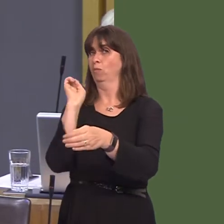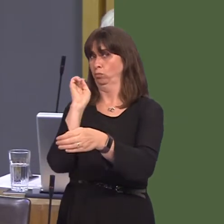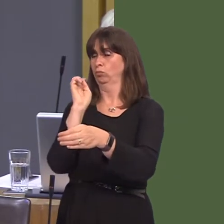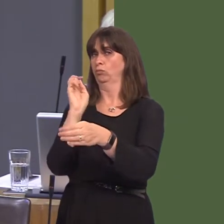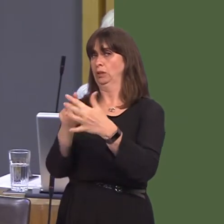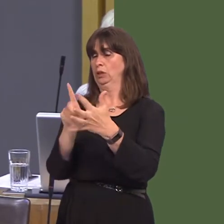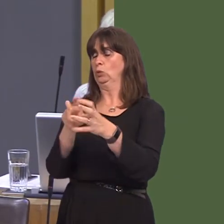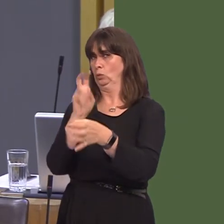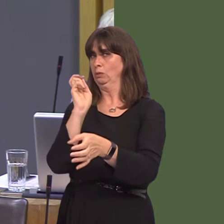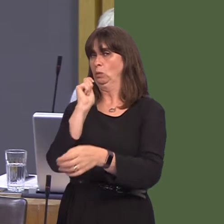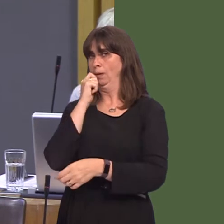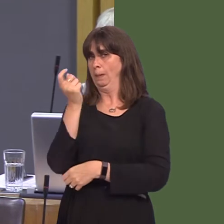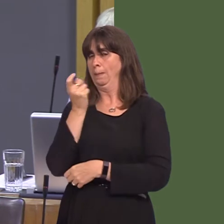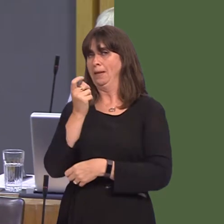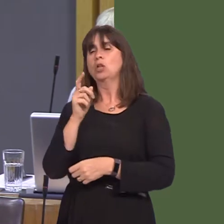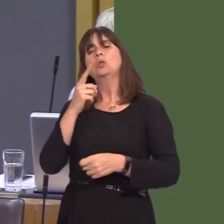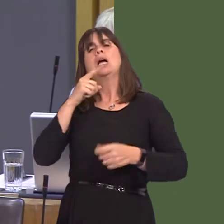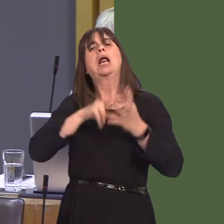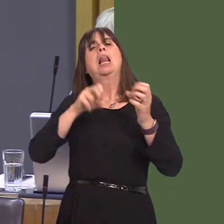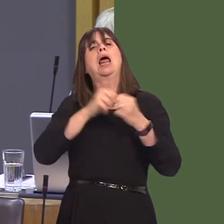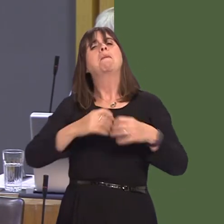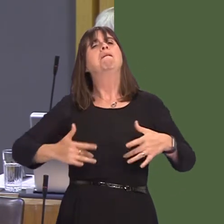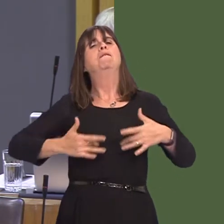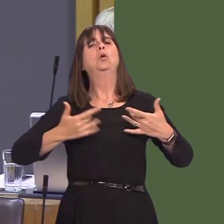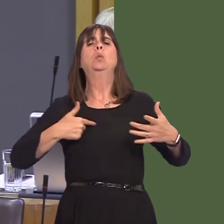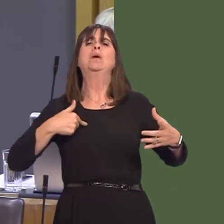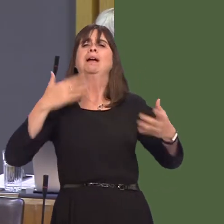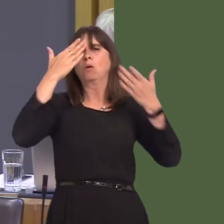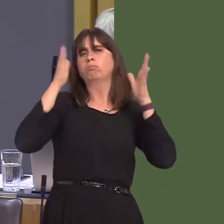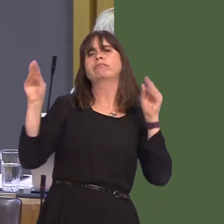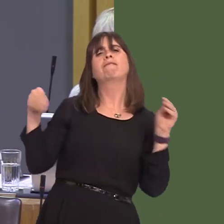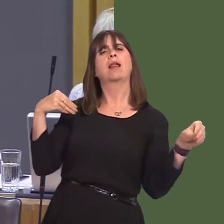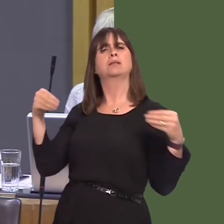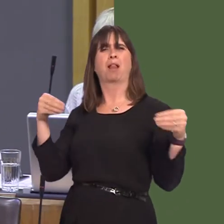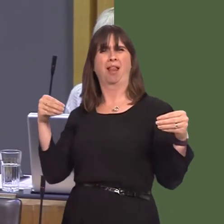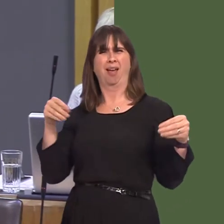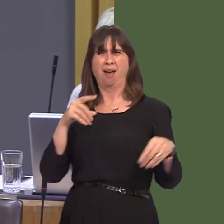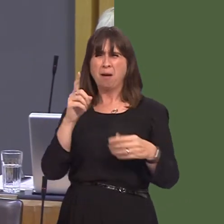position as flexible. Now, there's nothing flexible about £5 billion being wiped off